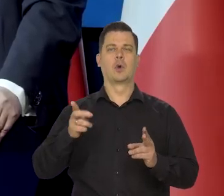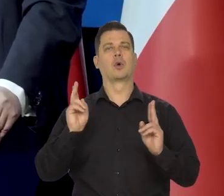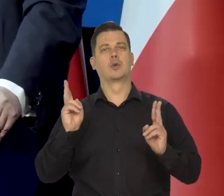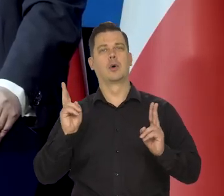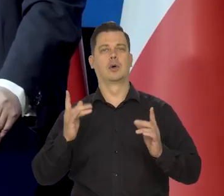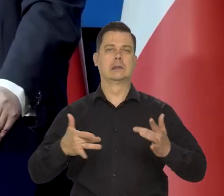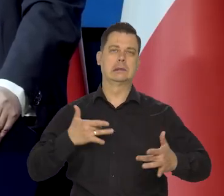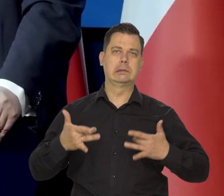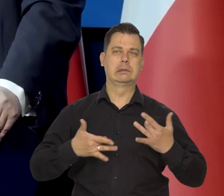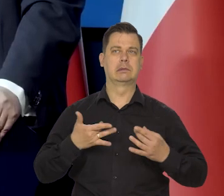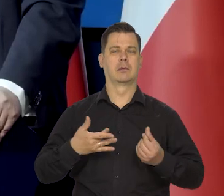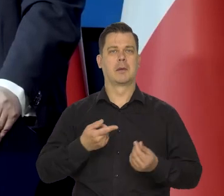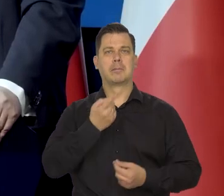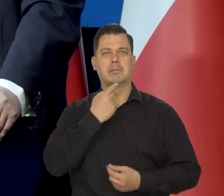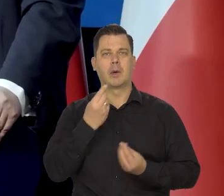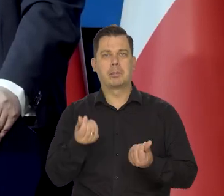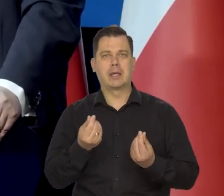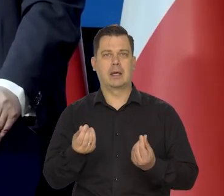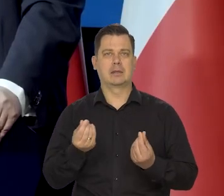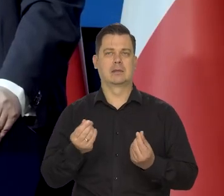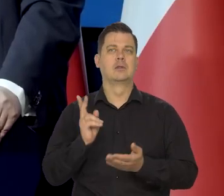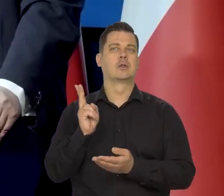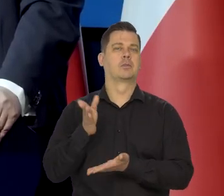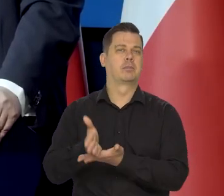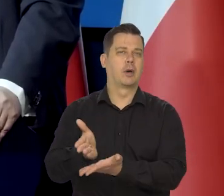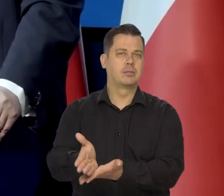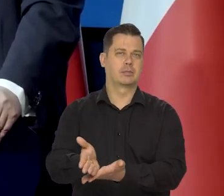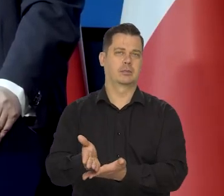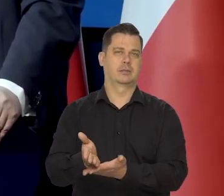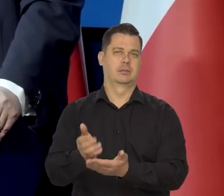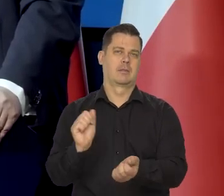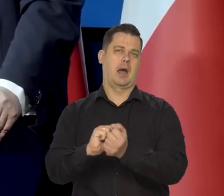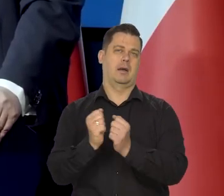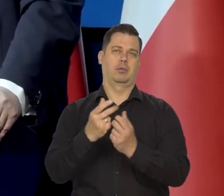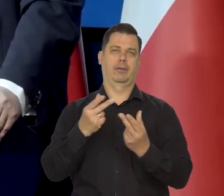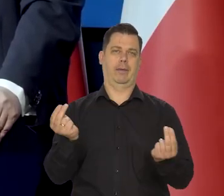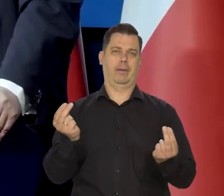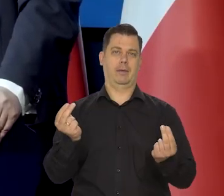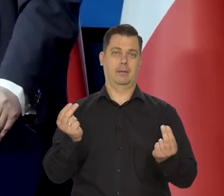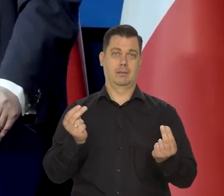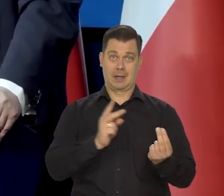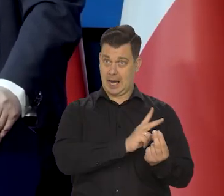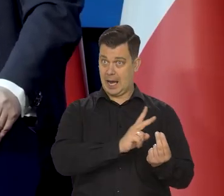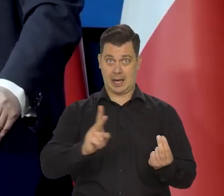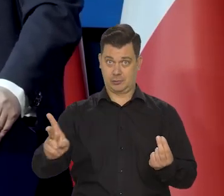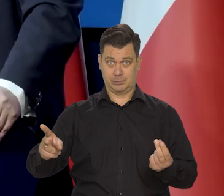Które grupy są szczególnie zagrożone, którym należy pomóc, a którym mniej, bo wszystkim się nie da.